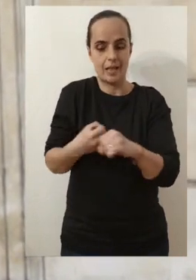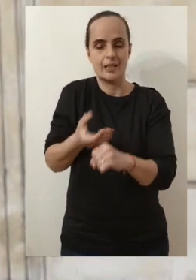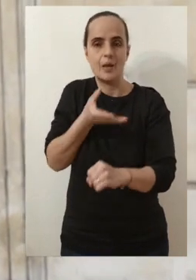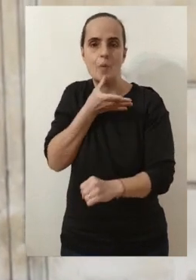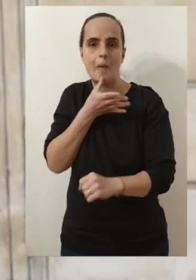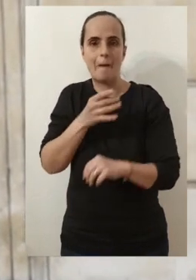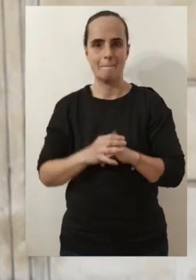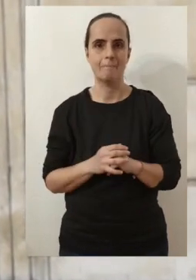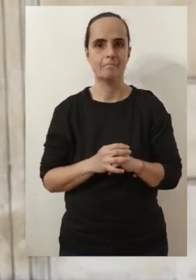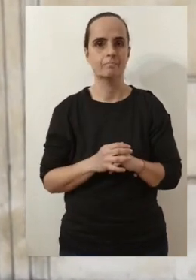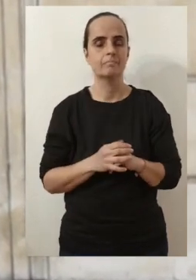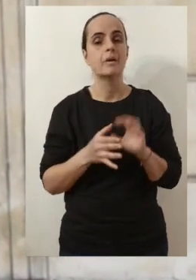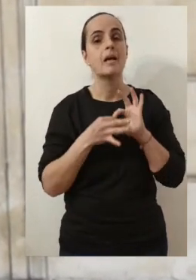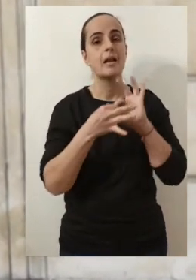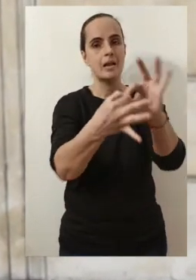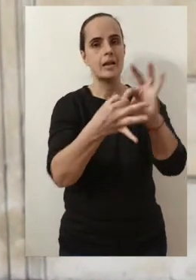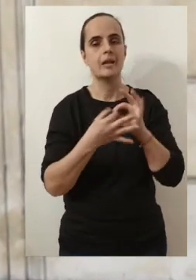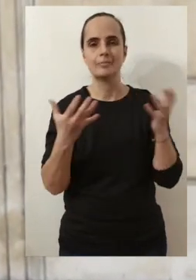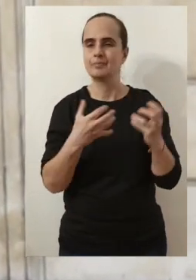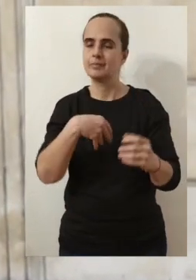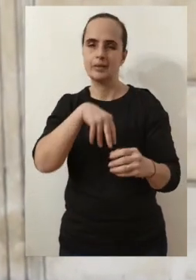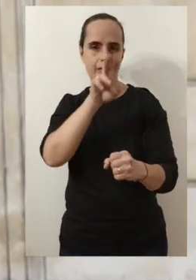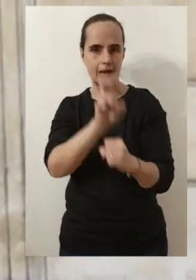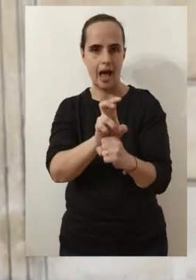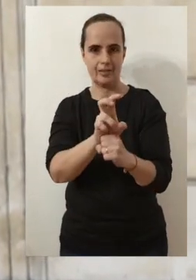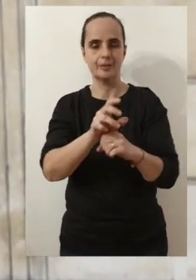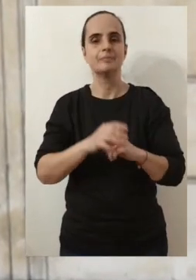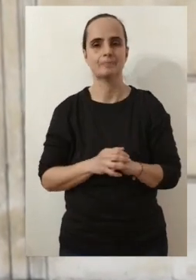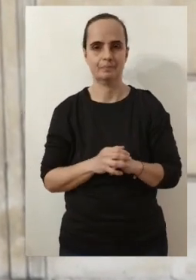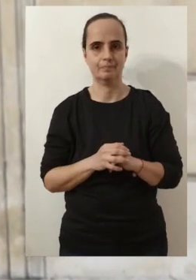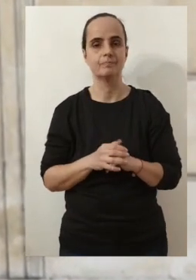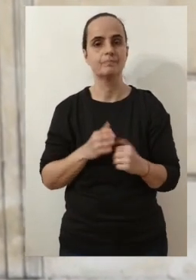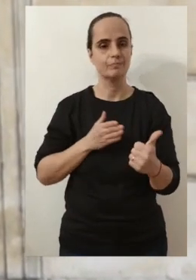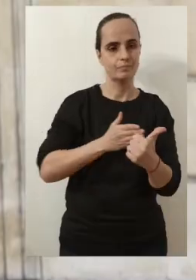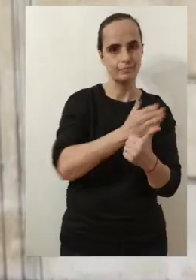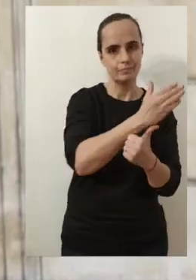Pour autant, j'ai essayé de maintenir ce lien indéfectible qui nous lie.